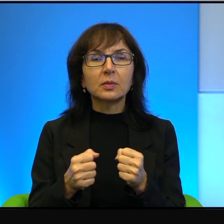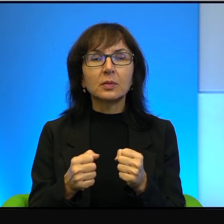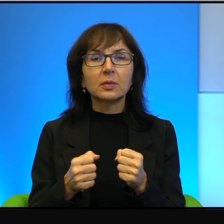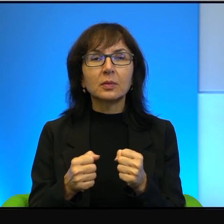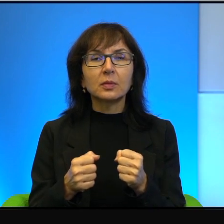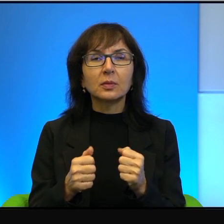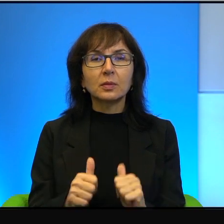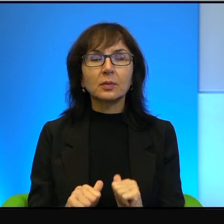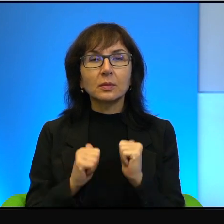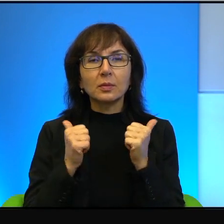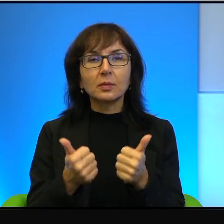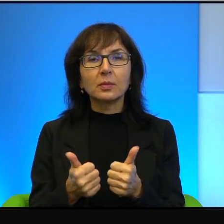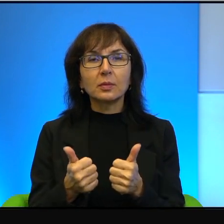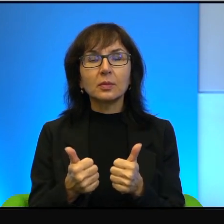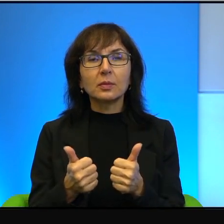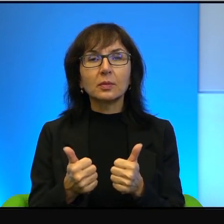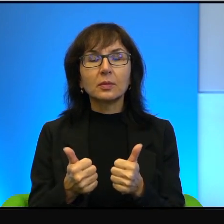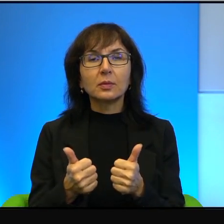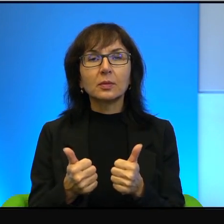żeby wreszcie ta wojna, ta okupacja się skończyła